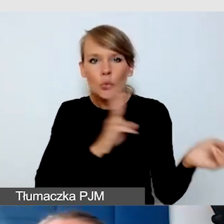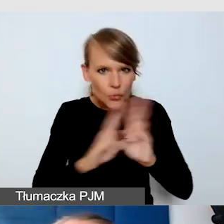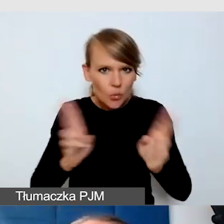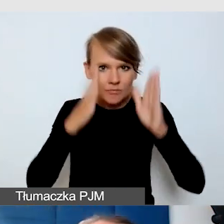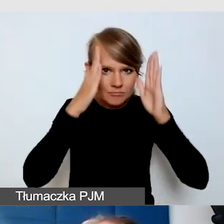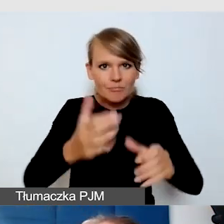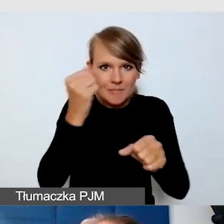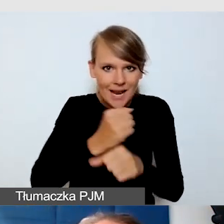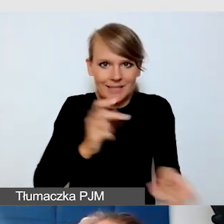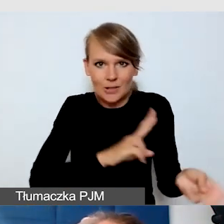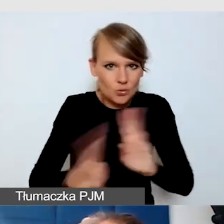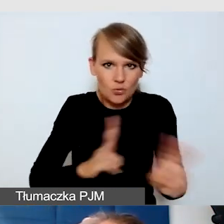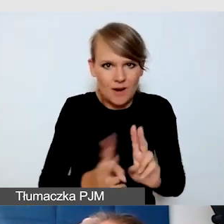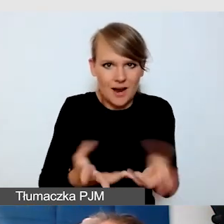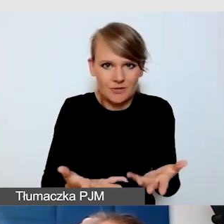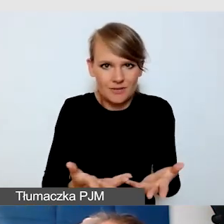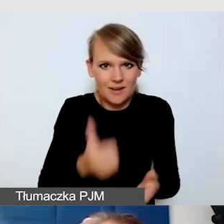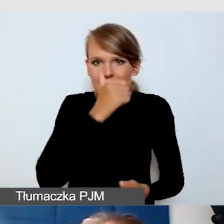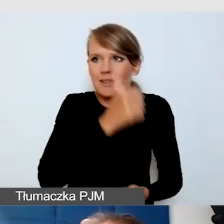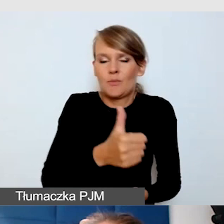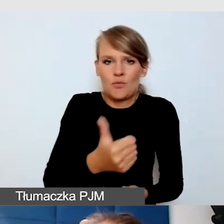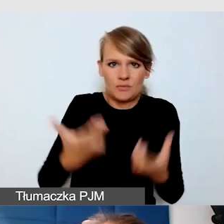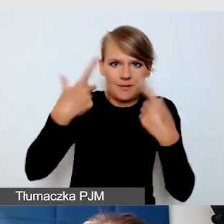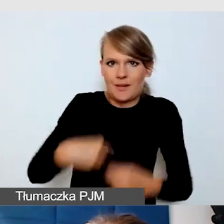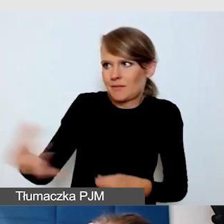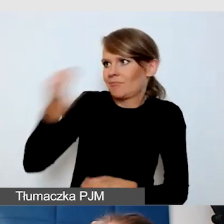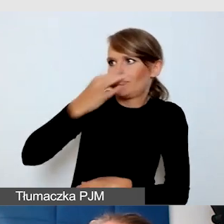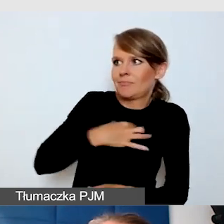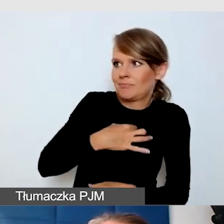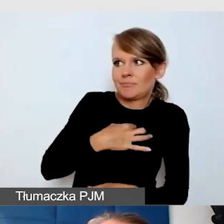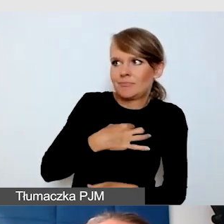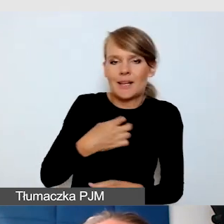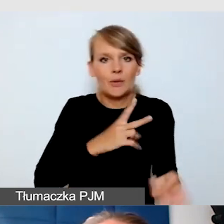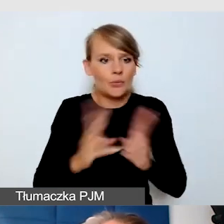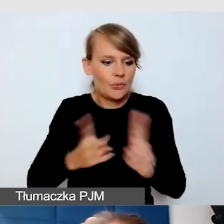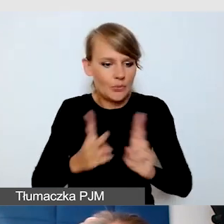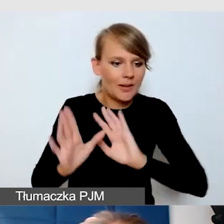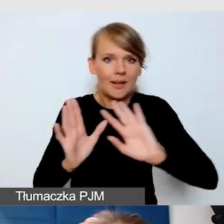i musieć zmienić rolę z tłumacza na osobę, która mówi i jest prelegentem.